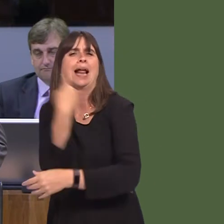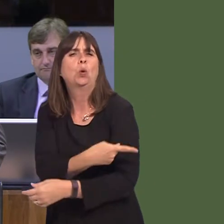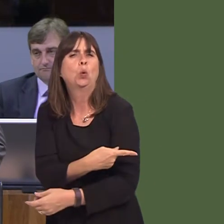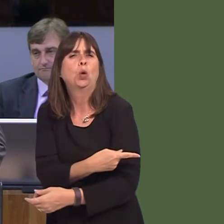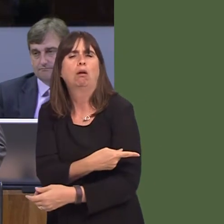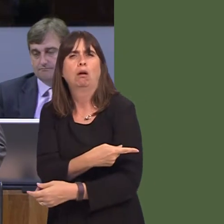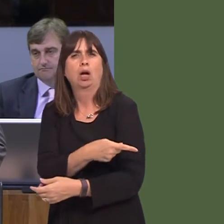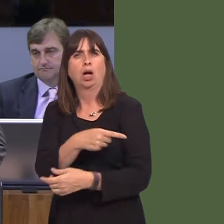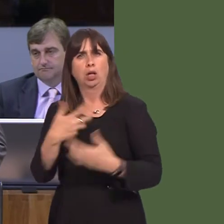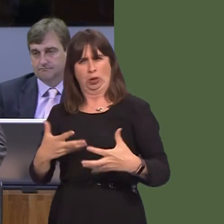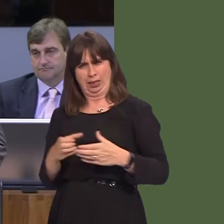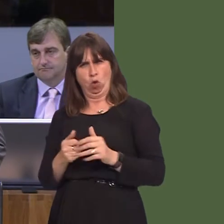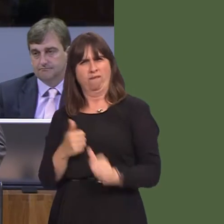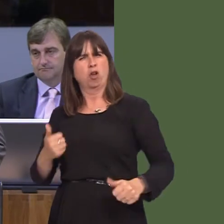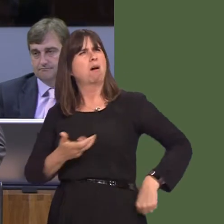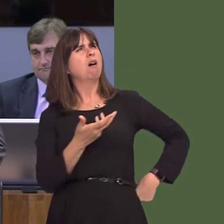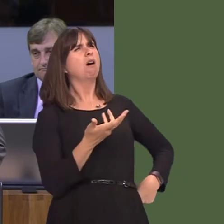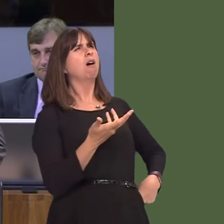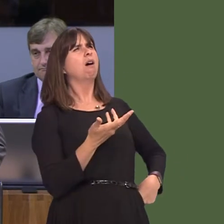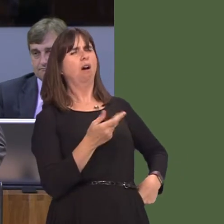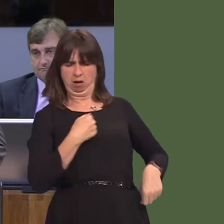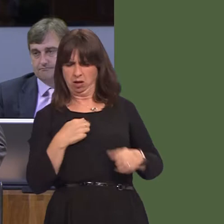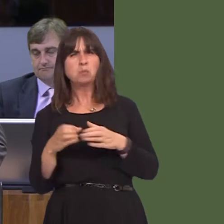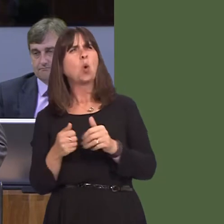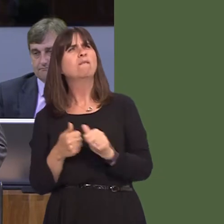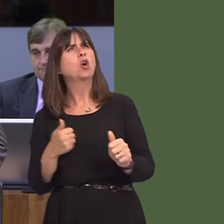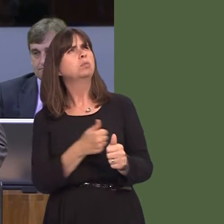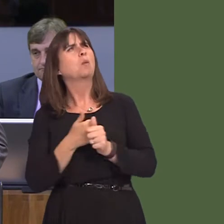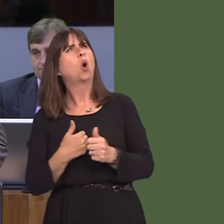be scratching your head today and asking, 'What is the Welsh Government for?' Isn't